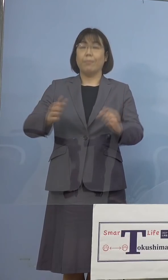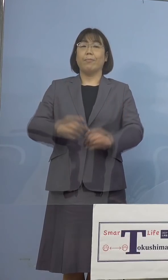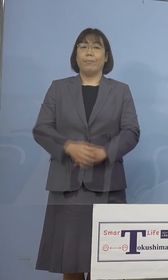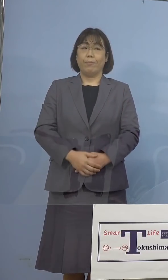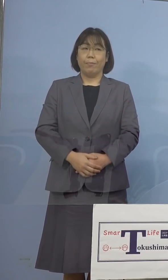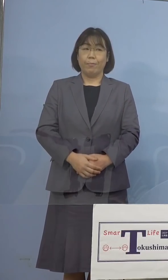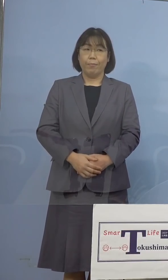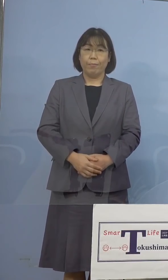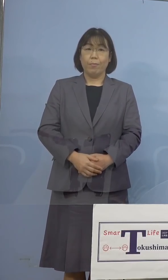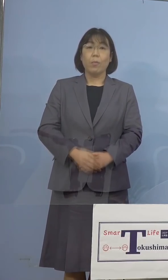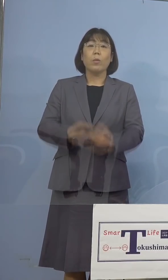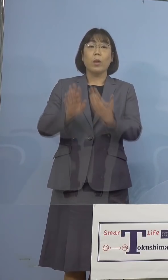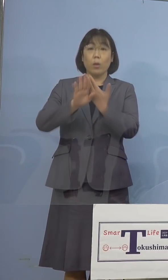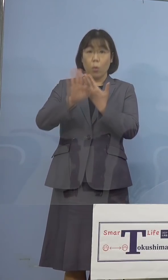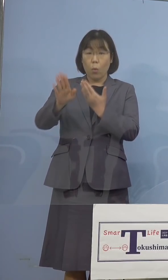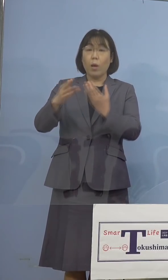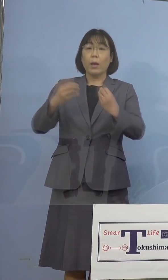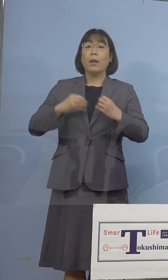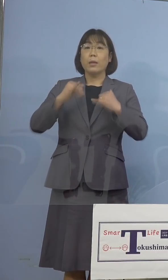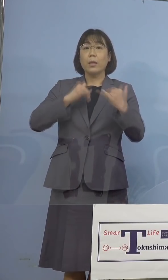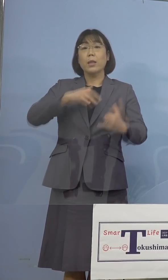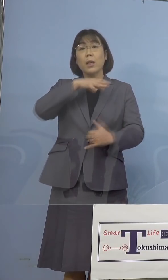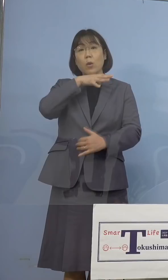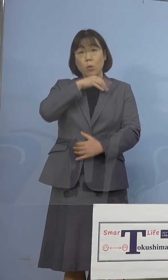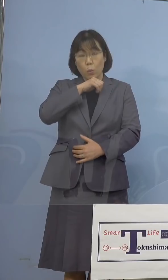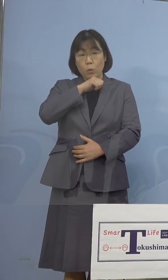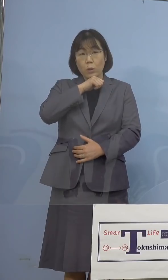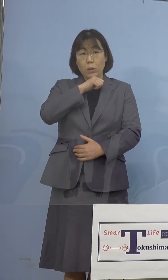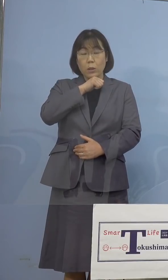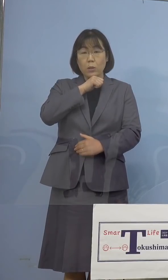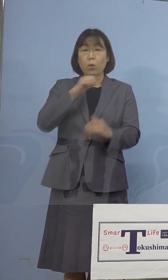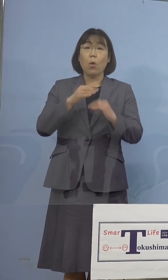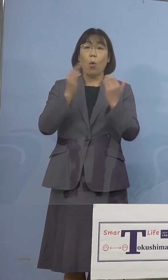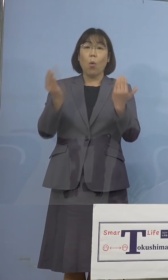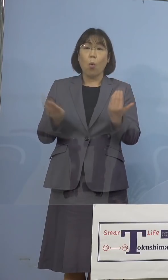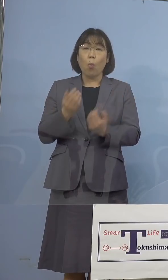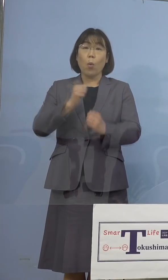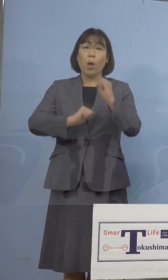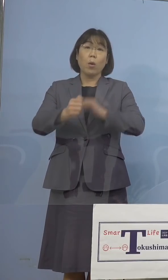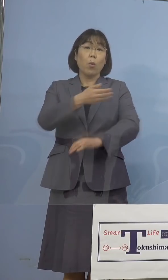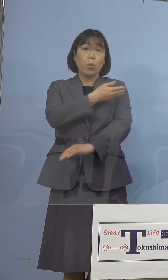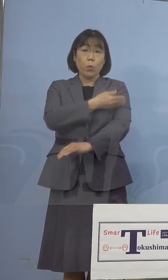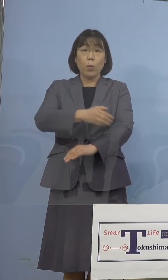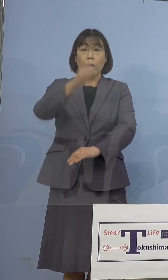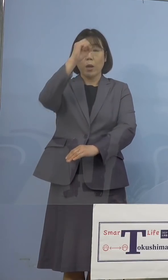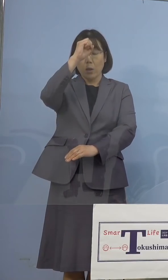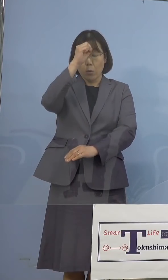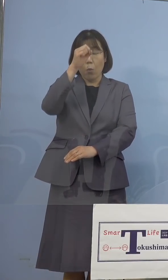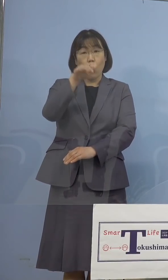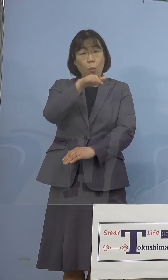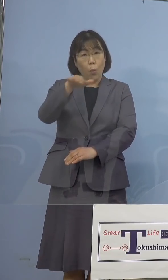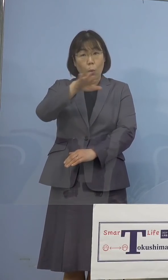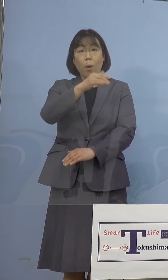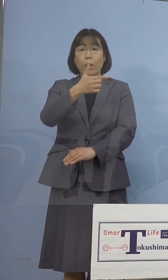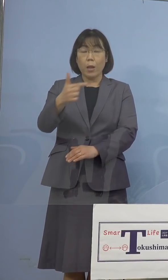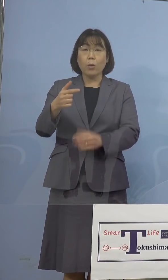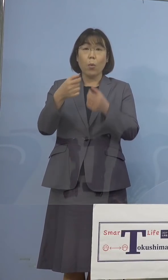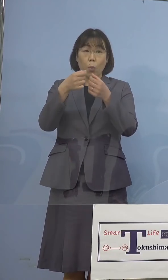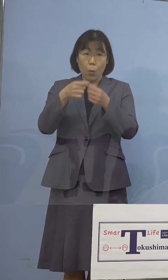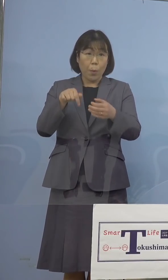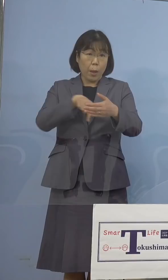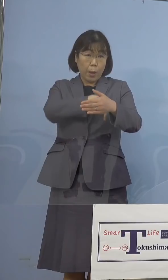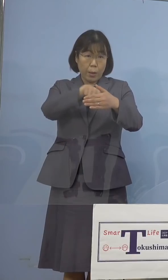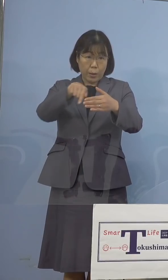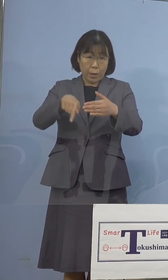その他感染者の年代、主な行動歴、 症状の程度など詳細につきましては